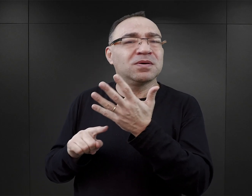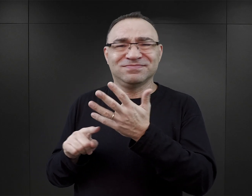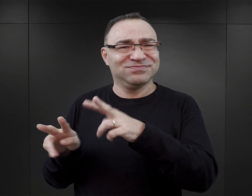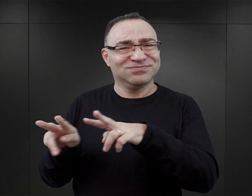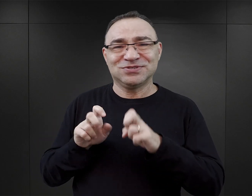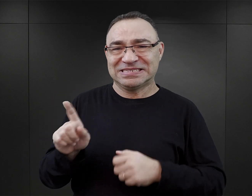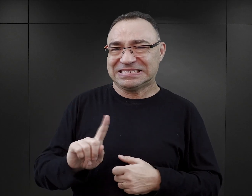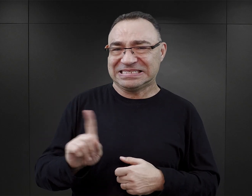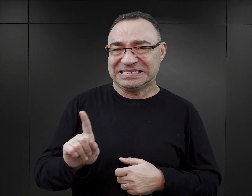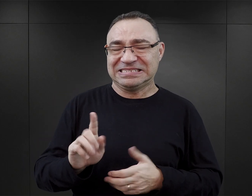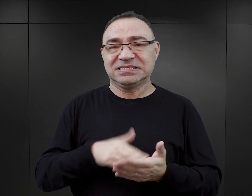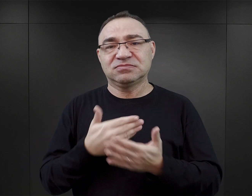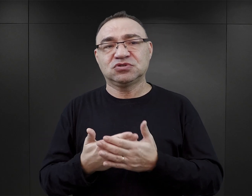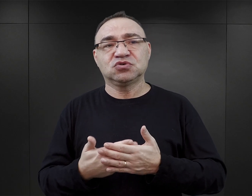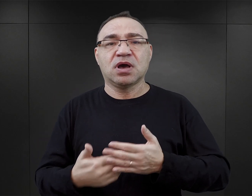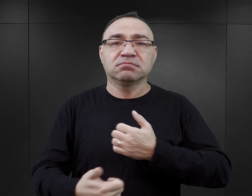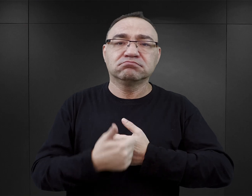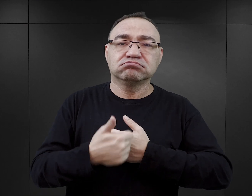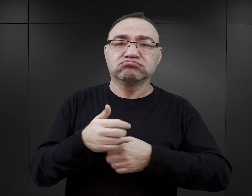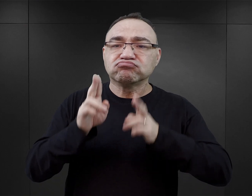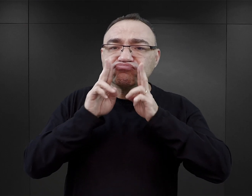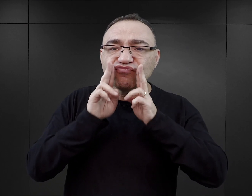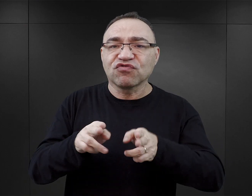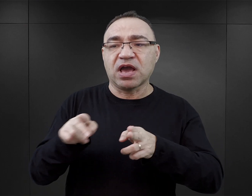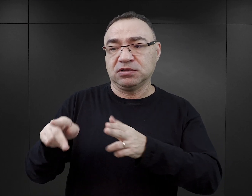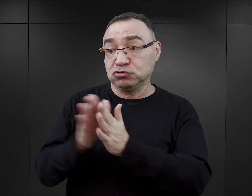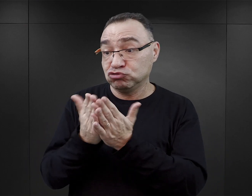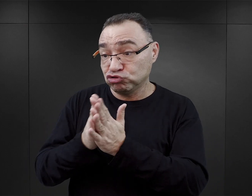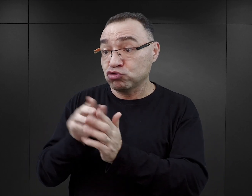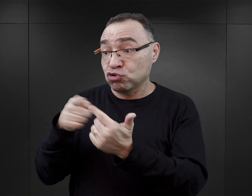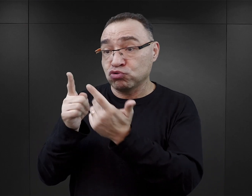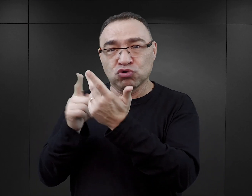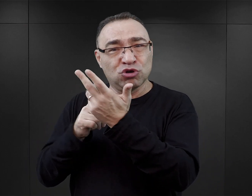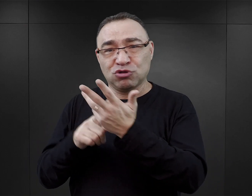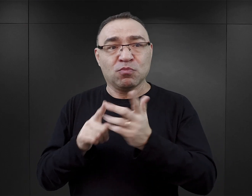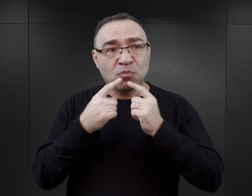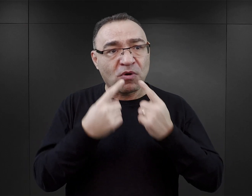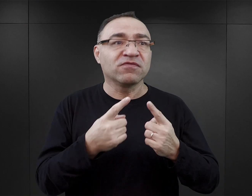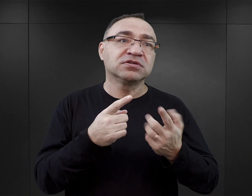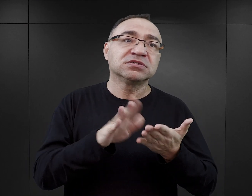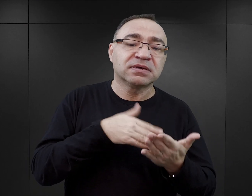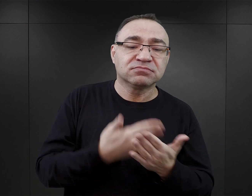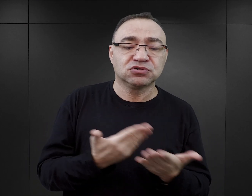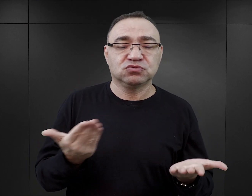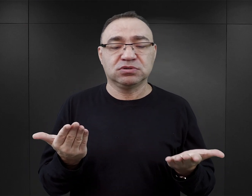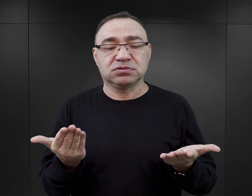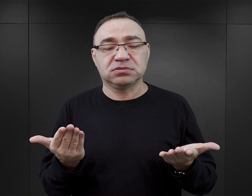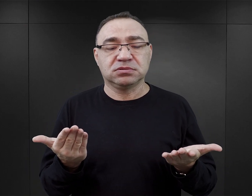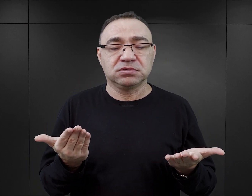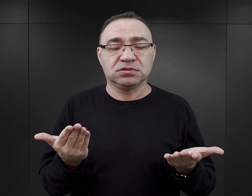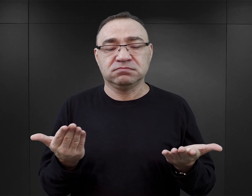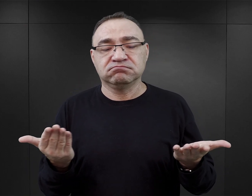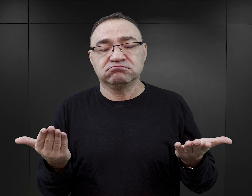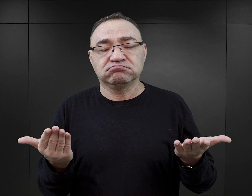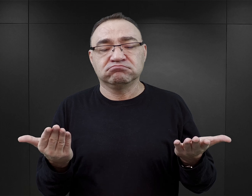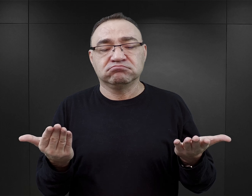Nie można argumentować, powołując się na fakty opisane w tych książkach, próbować powiedzieć, że na przykład przecież